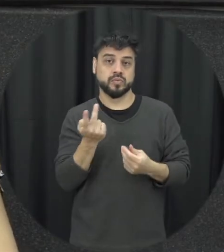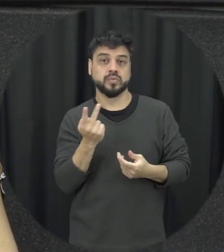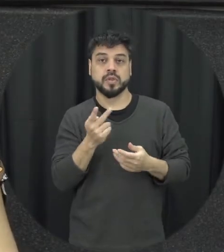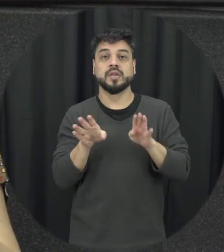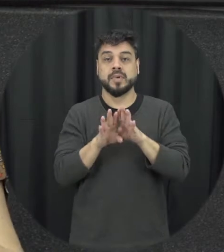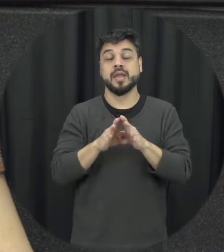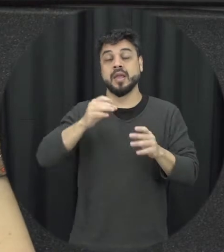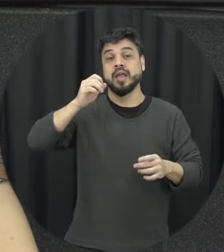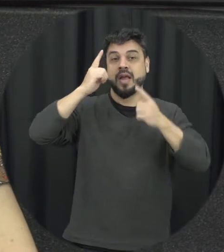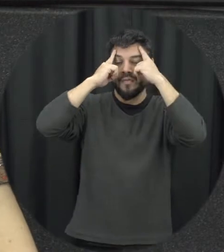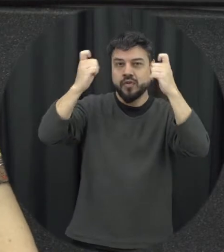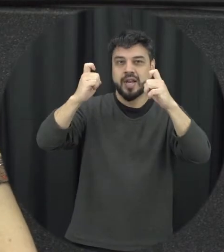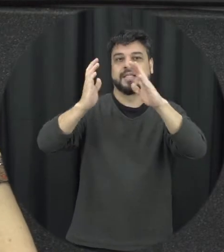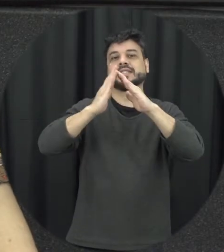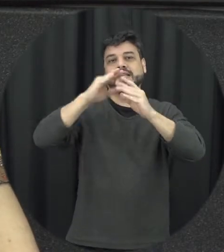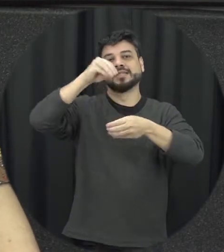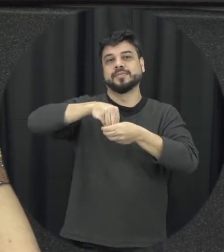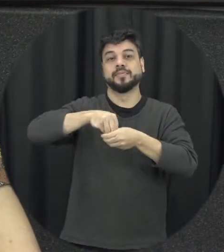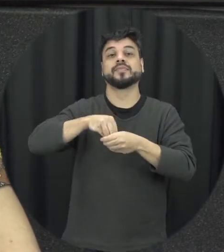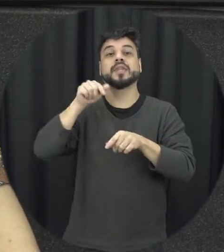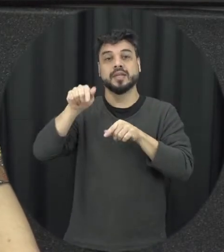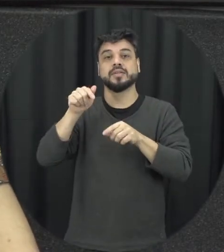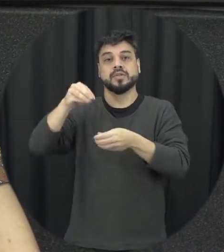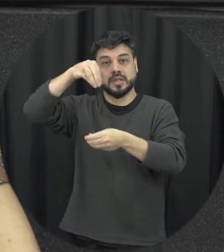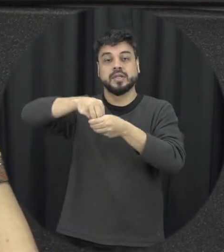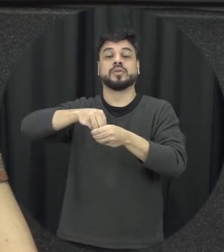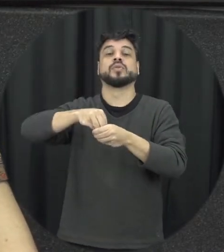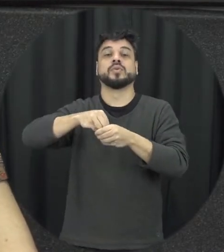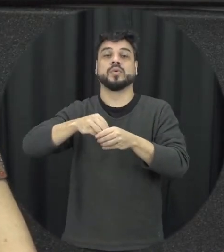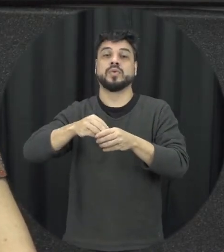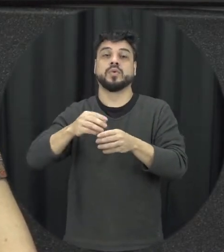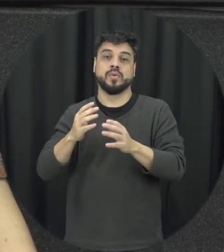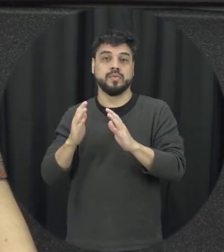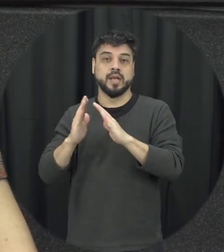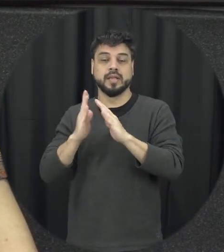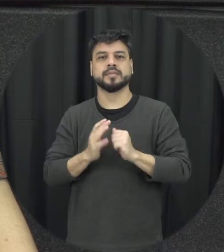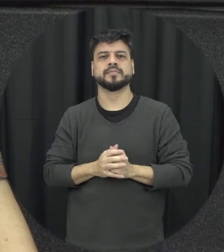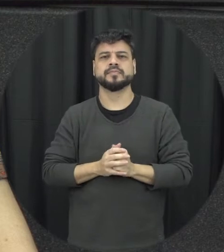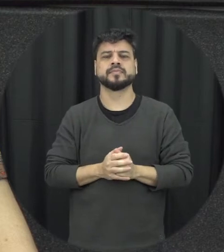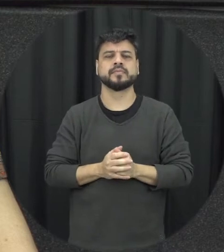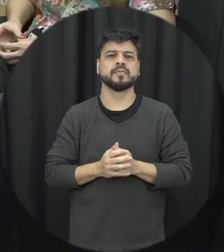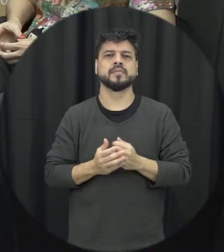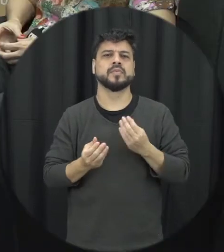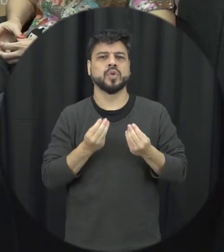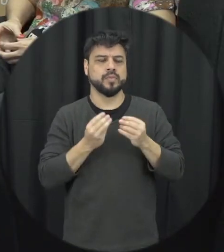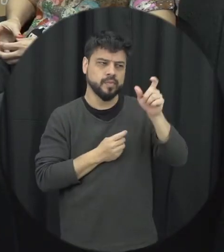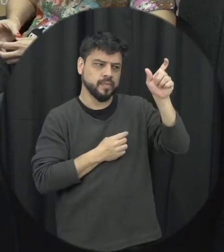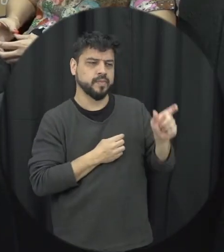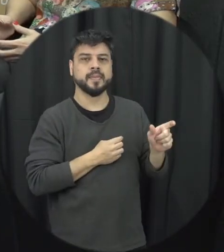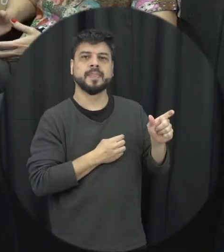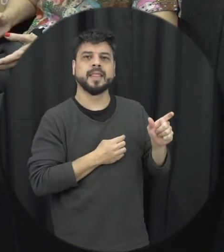doméstica tentar dentro do ambiente doméstico e familiar com relação ao perfil da vítima eu acho